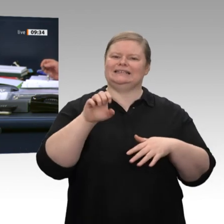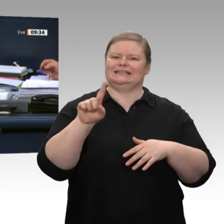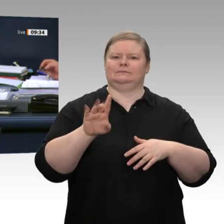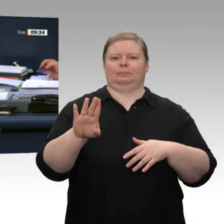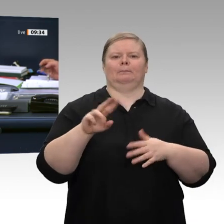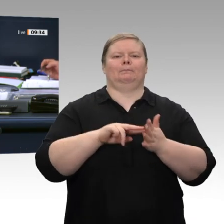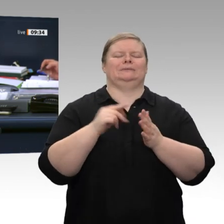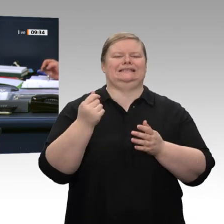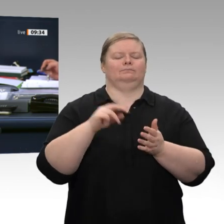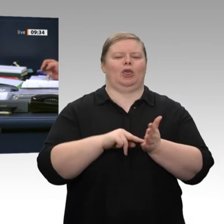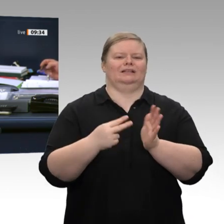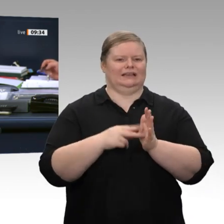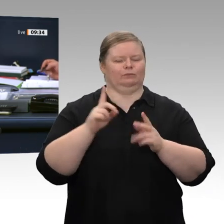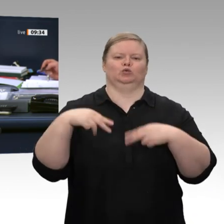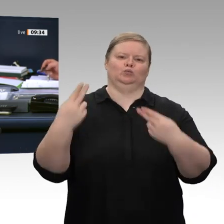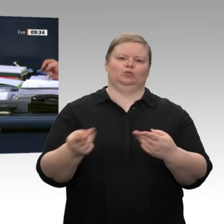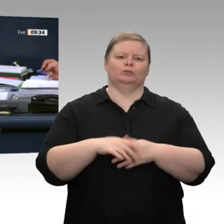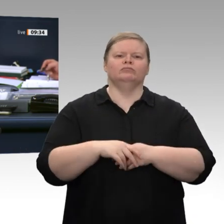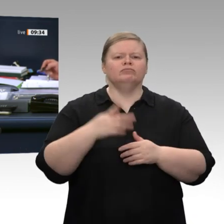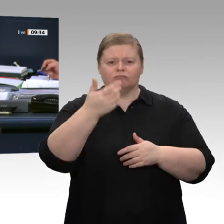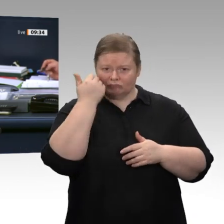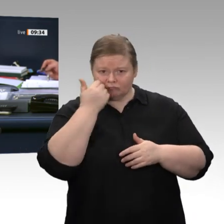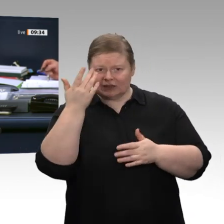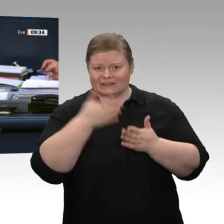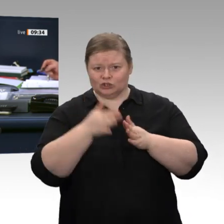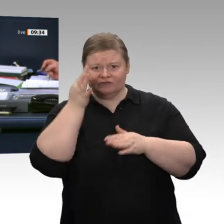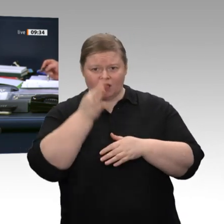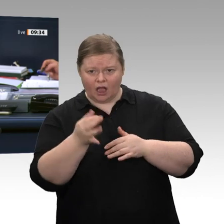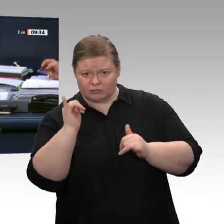Herr Präsident, ich möchte meine Rede zu Ende bringen; gerne als Kurzintervention im Anschluss.